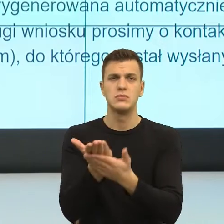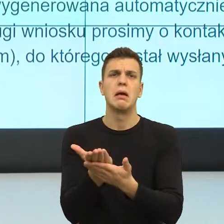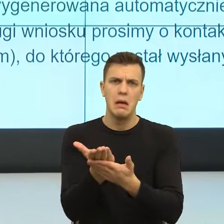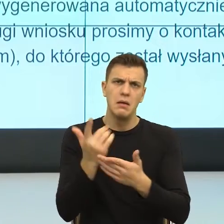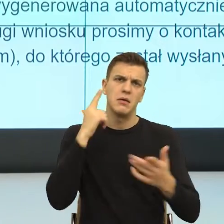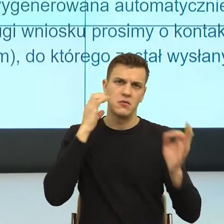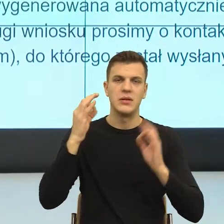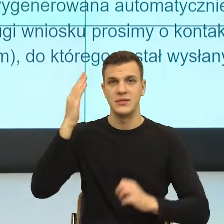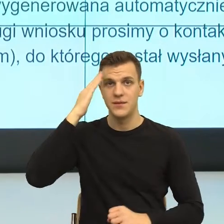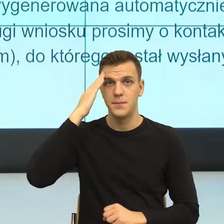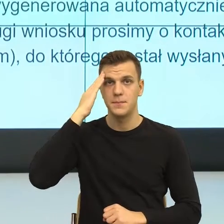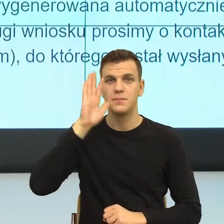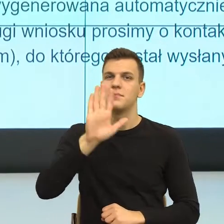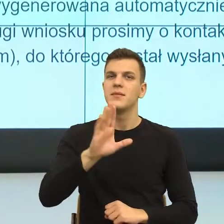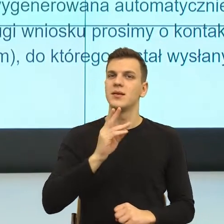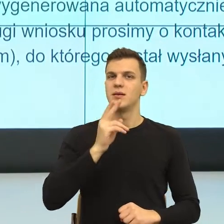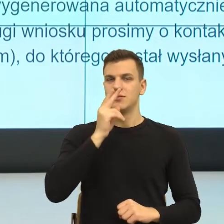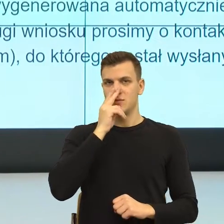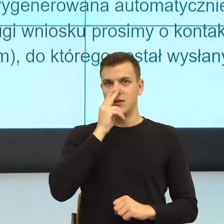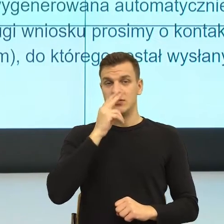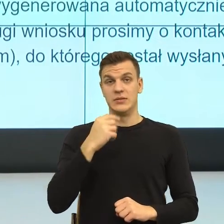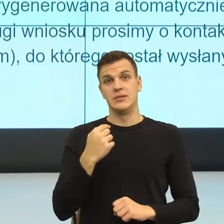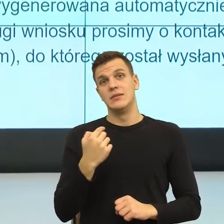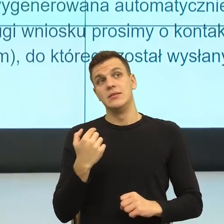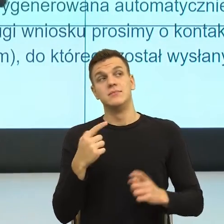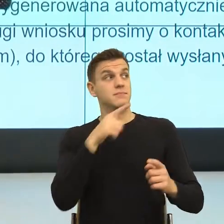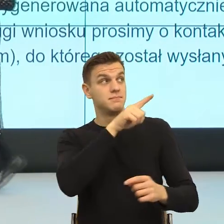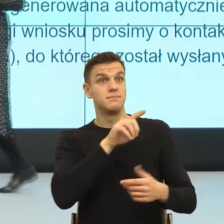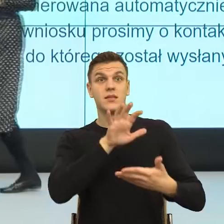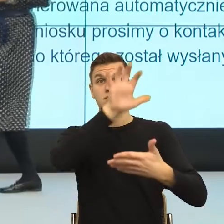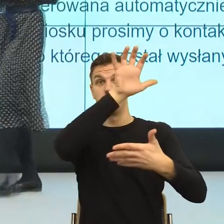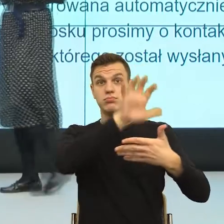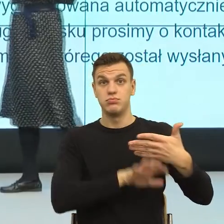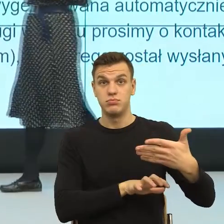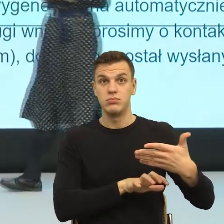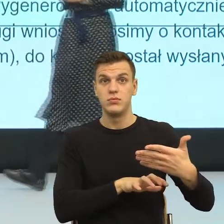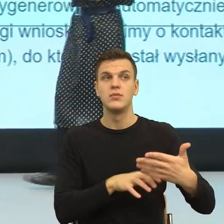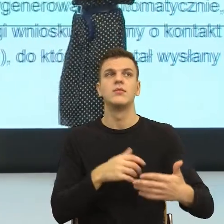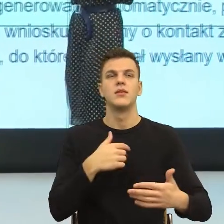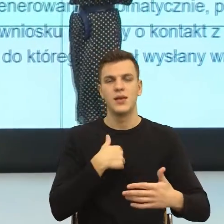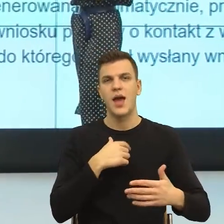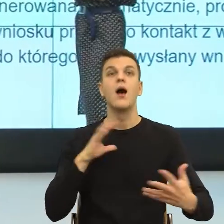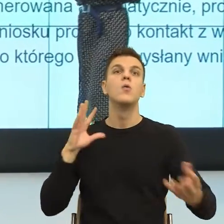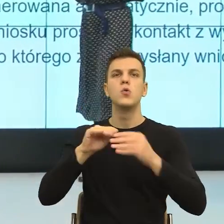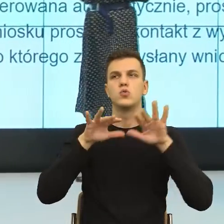Państwo, dla mnie ten przykład, jak mówię, dosyć dużo tych pism przepatrzyłam, jest przykładem tego,